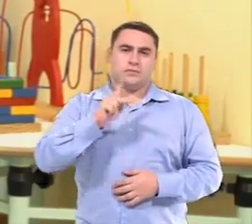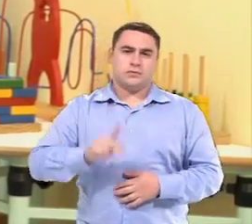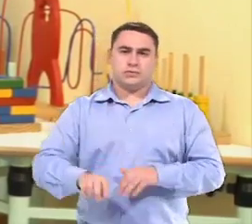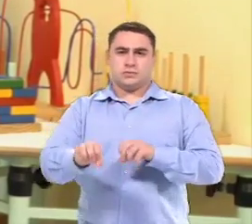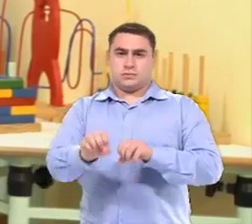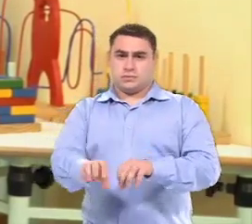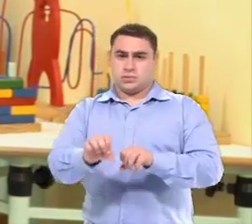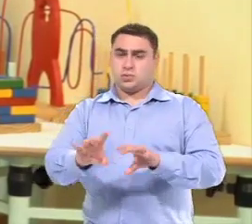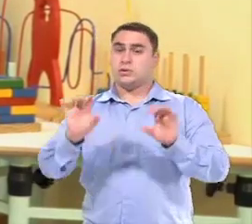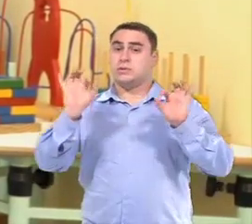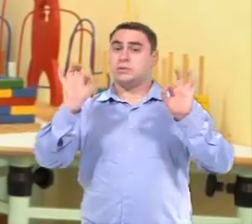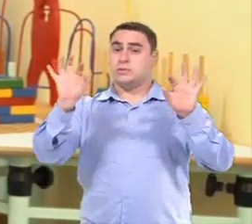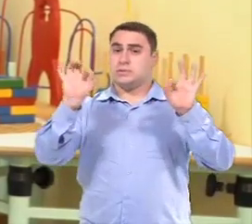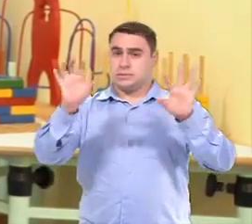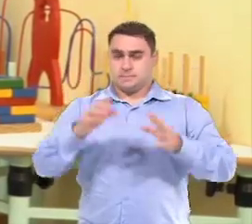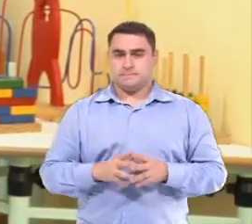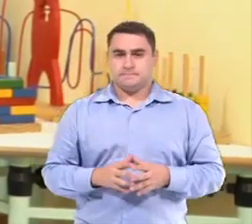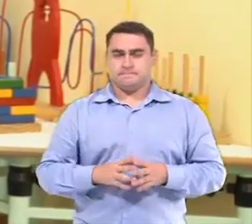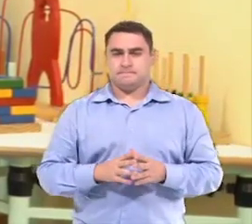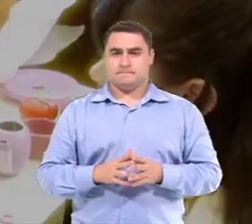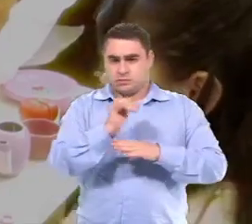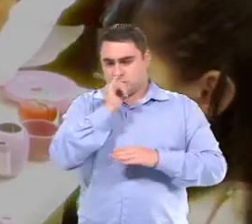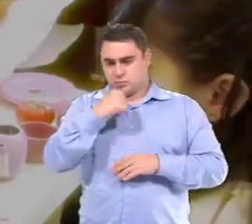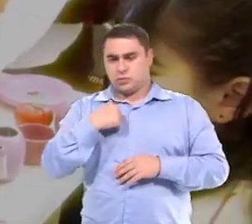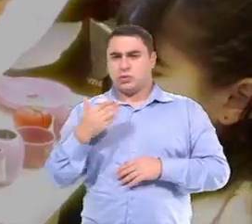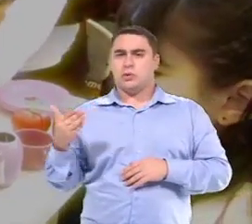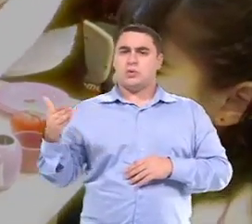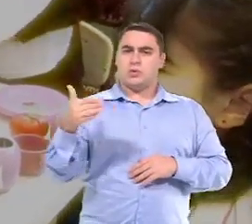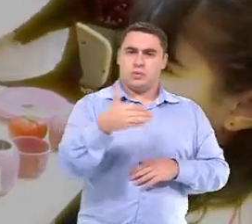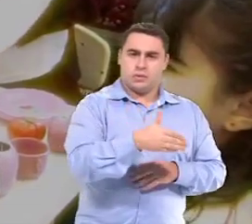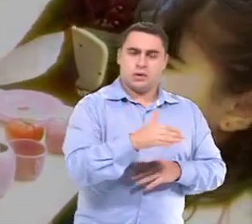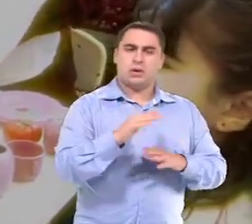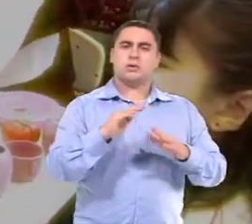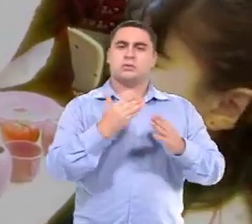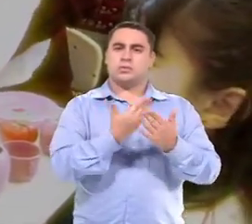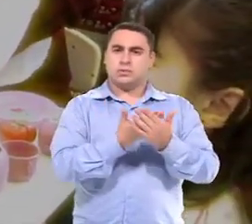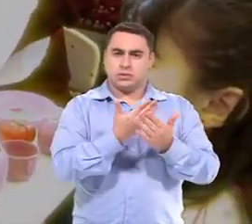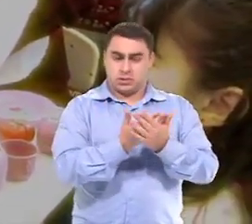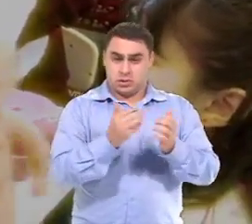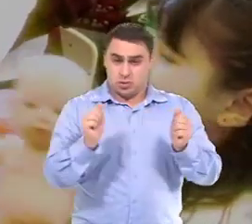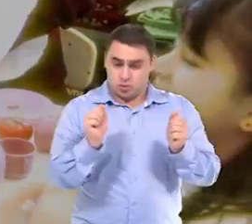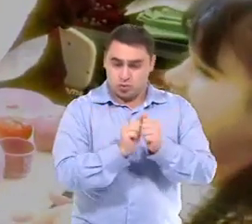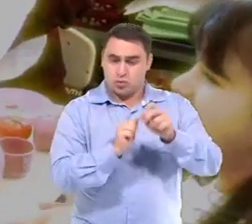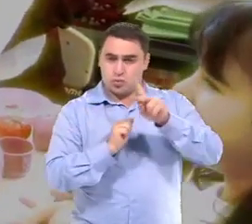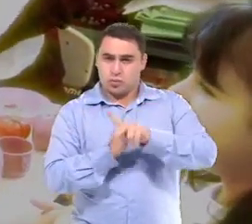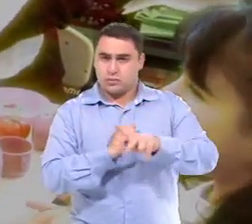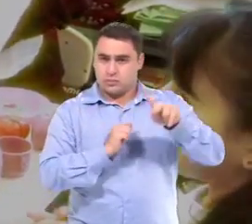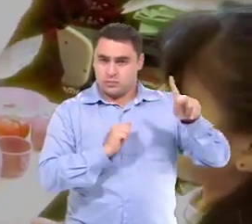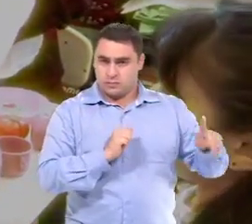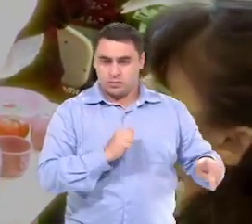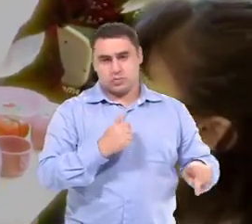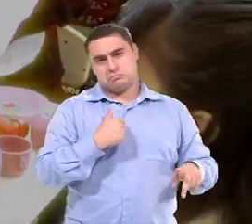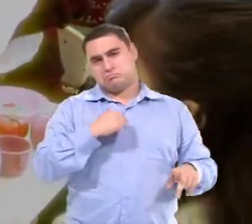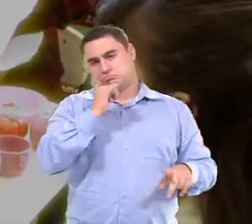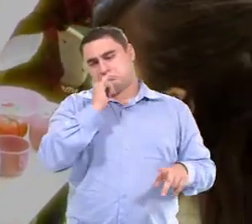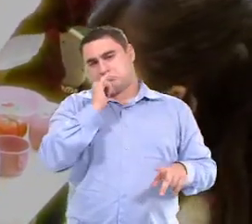Eu sou professora de educação especial No ensino colaborativo, eu entro em sala junto com a professora